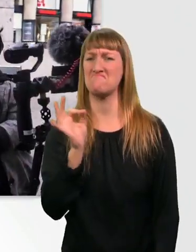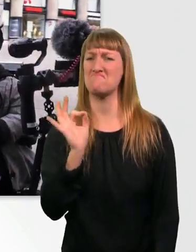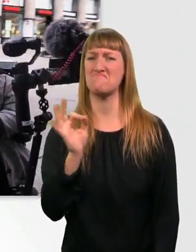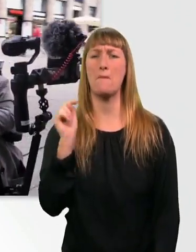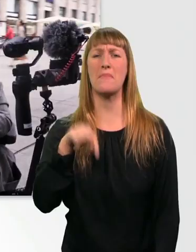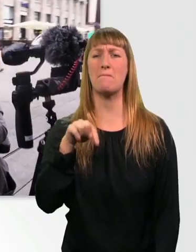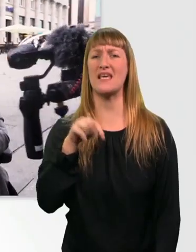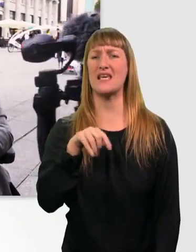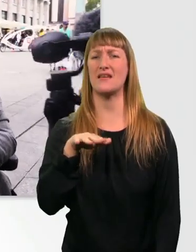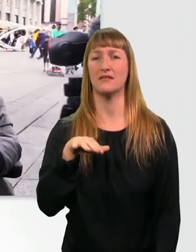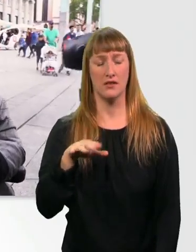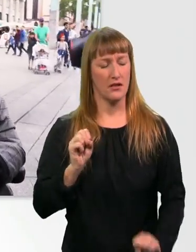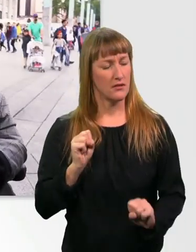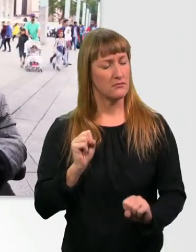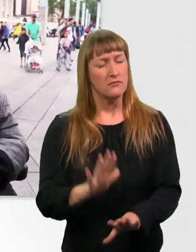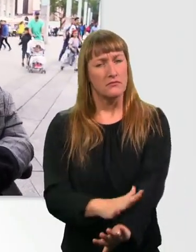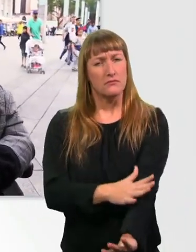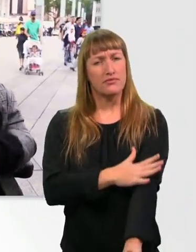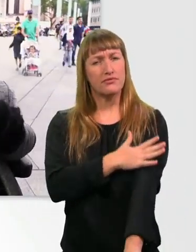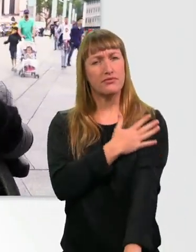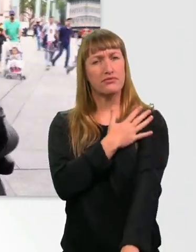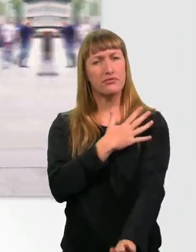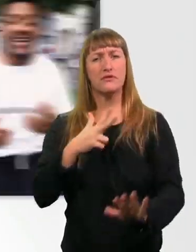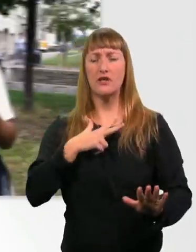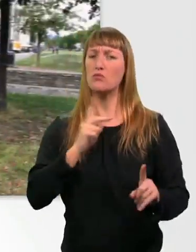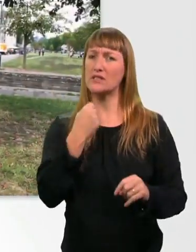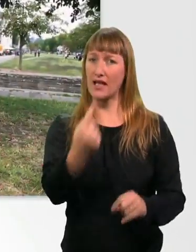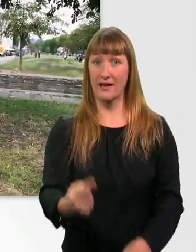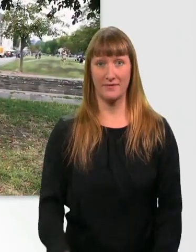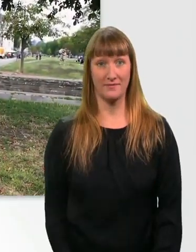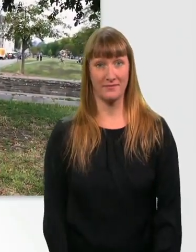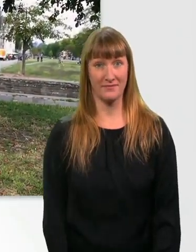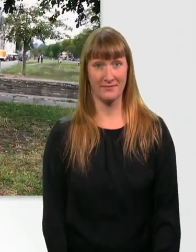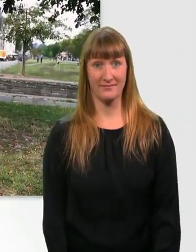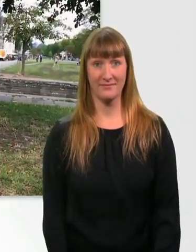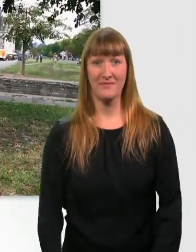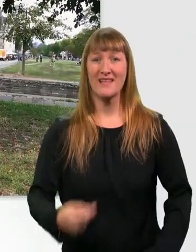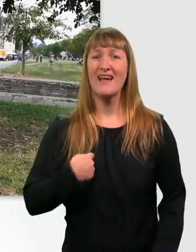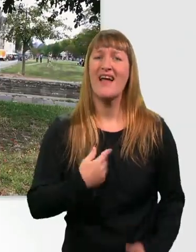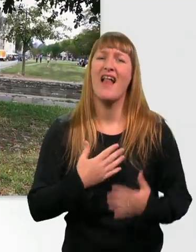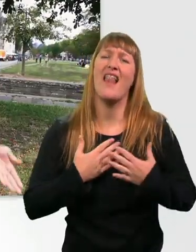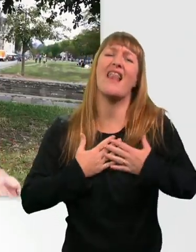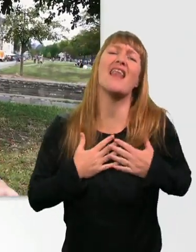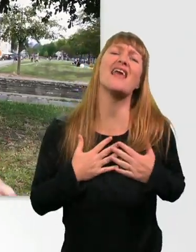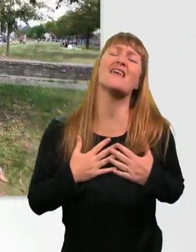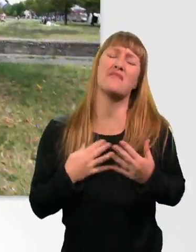Es ist so ekelhaft, Leute. Ehrlich, ohne Witz. Ich liebe es einfach, mit dem Rollstuhl über die Wiese zu fahren.